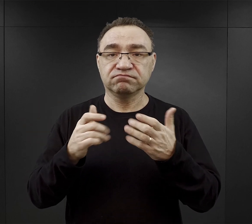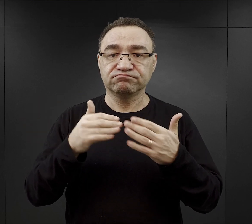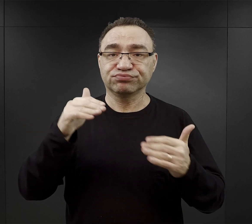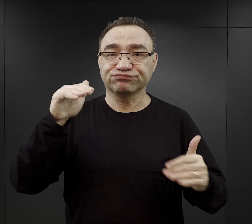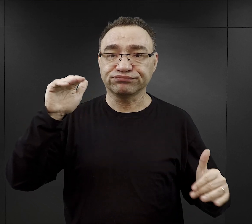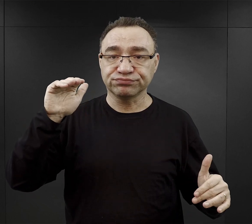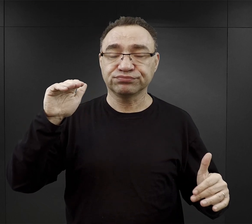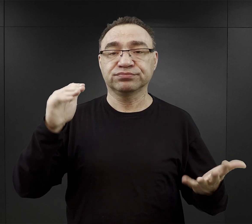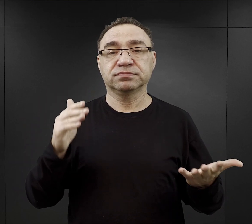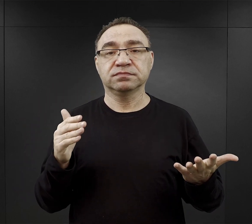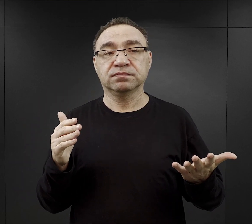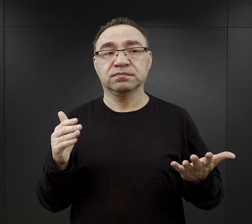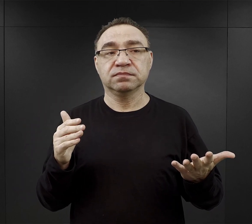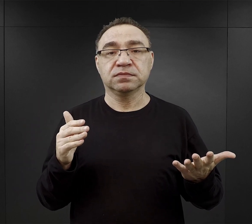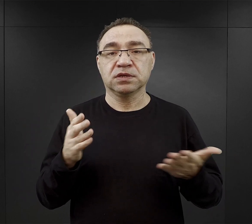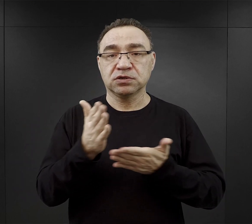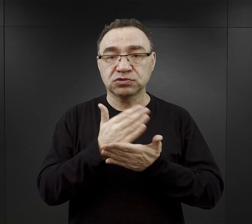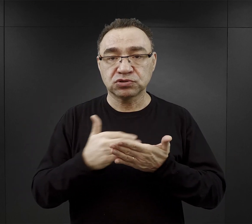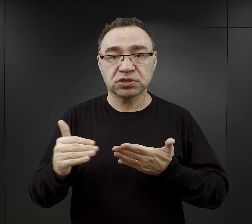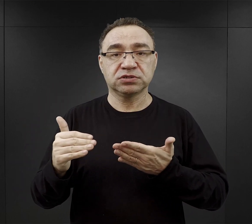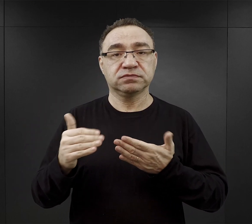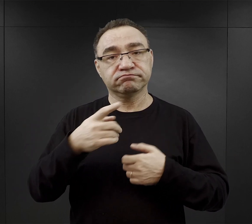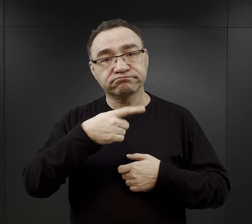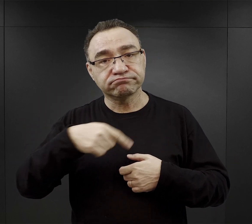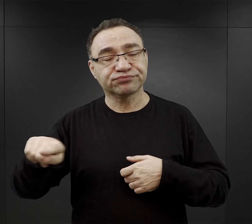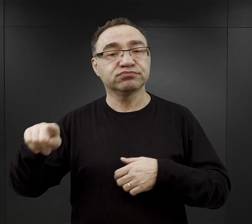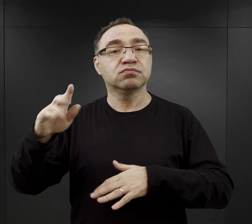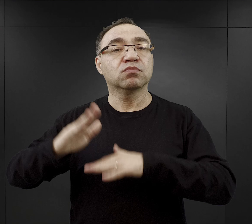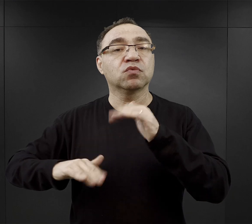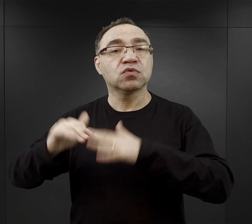no tutaj znaczna część ich była kierowana do budowy obozu Birkenau,